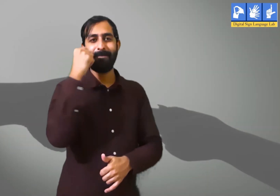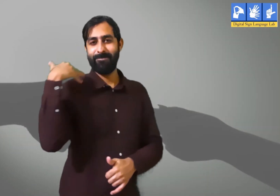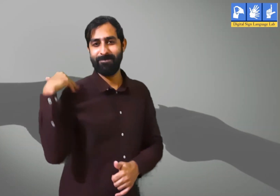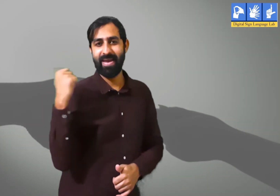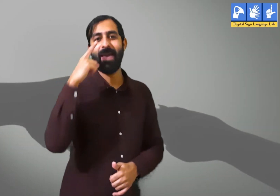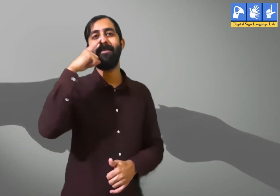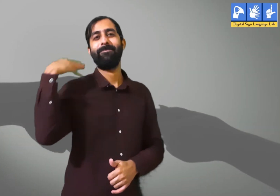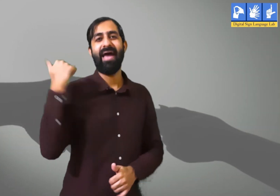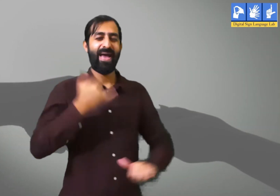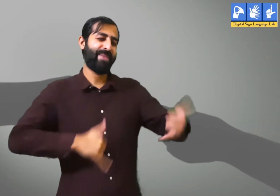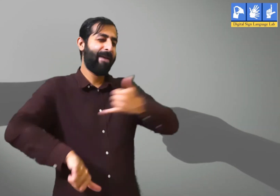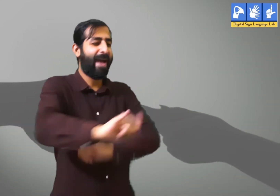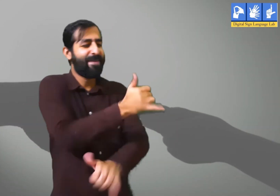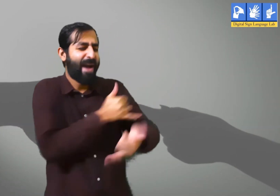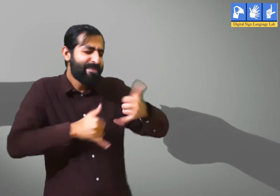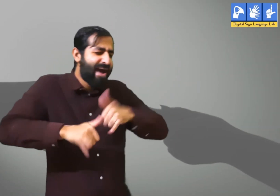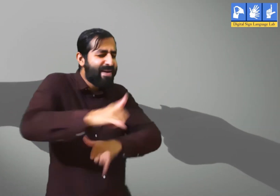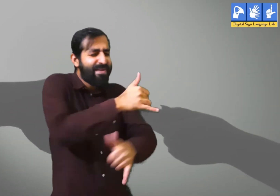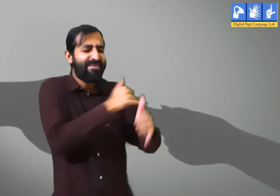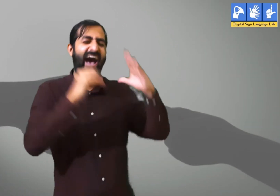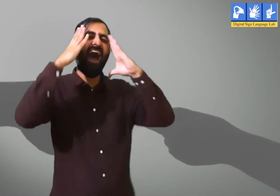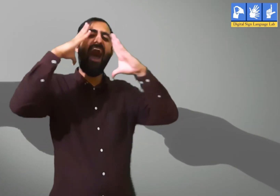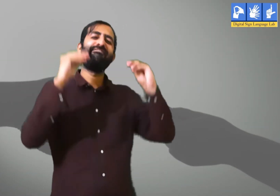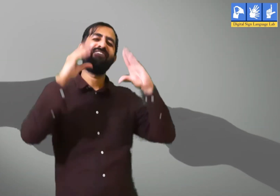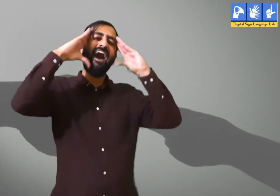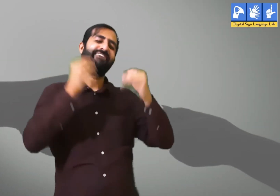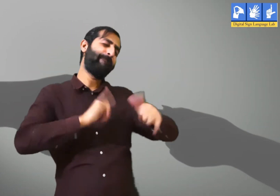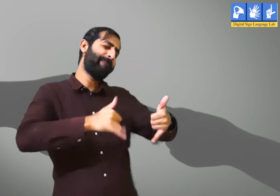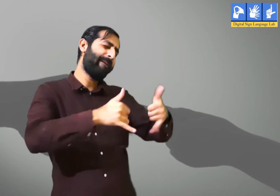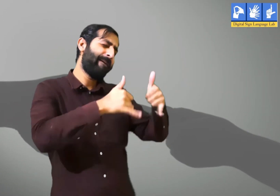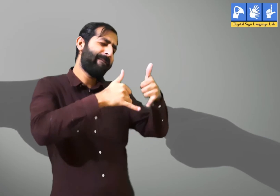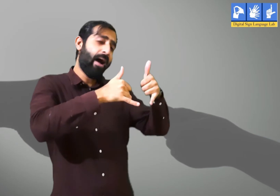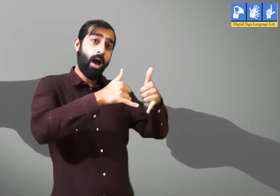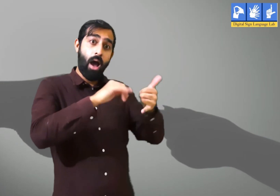तो हम उस वक़्त हम अपने भाई बहन के साथ अपनी मस्ती में खेला करते।